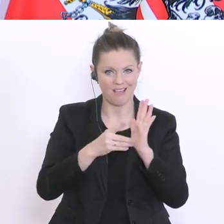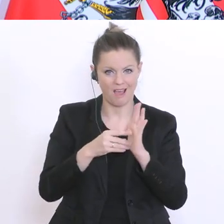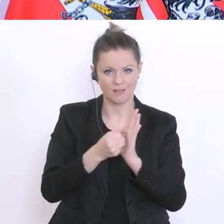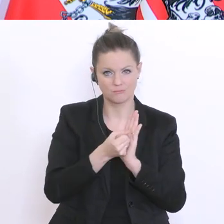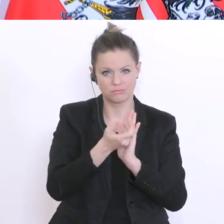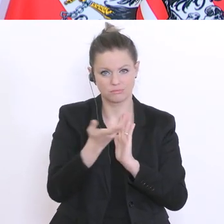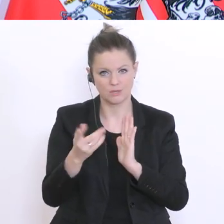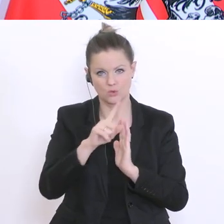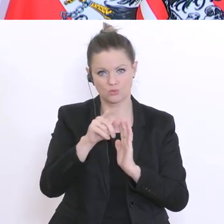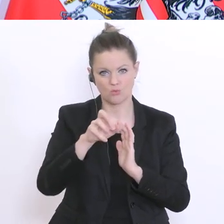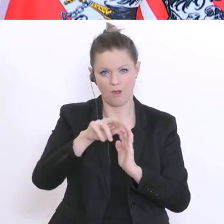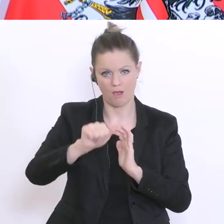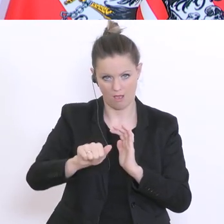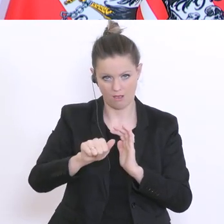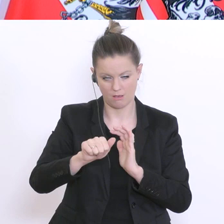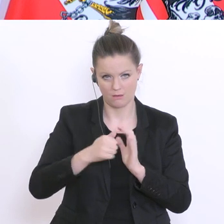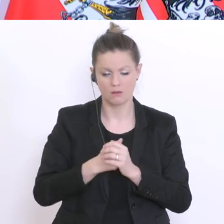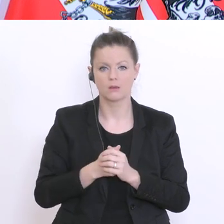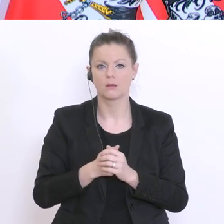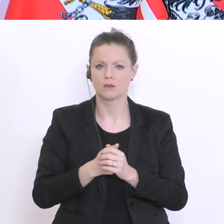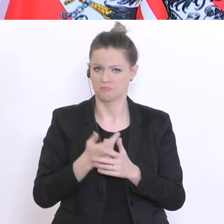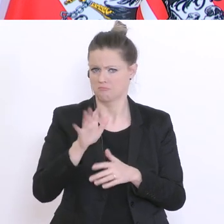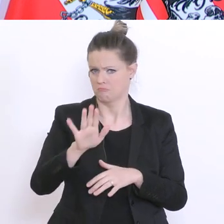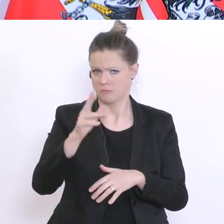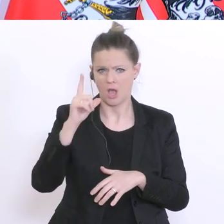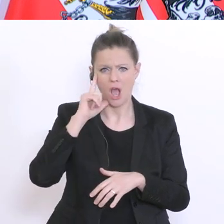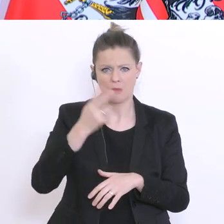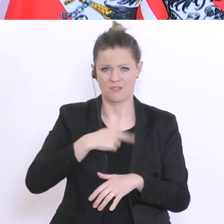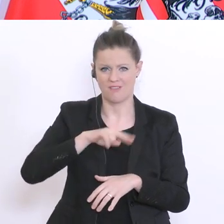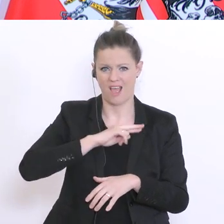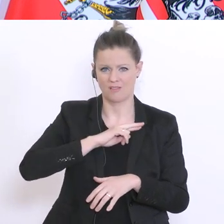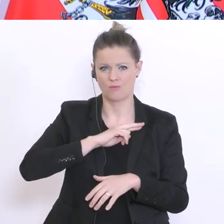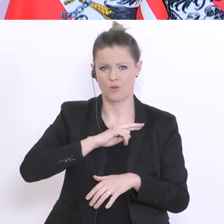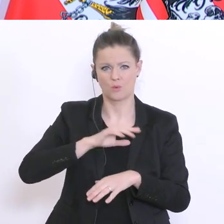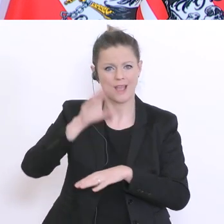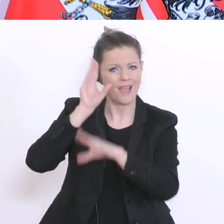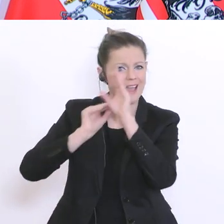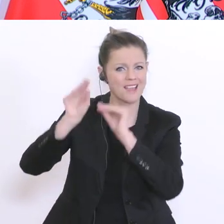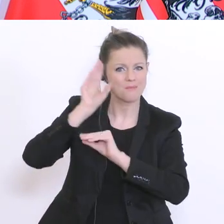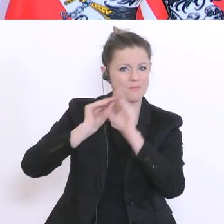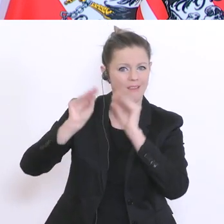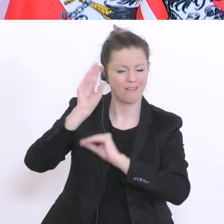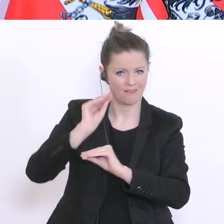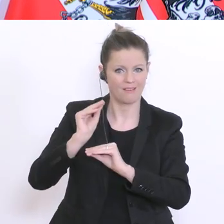welches hier die Hauptverantwortung für die empirische Arbeit stellt. Die